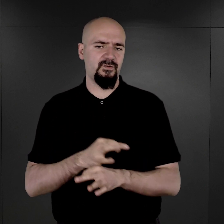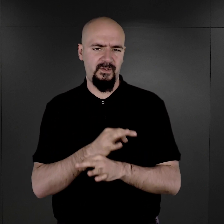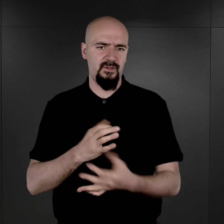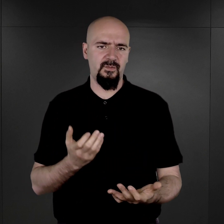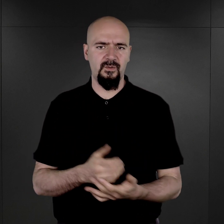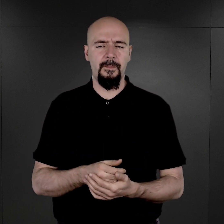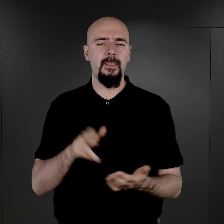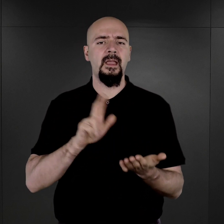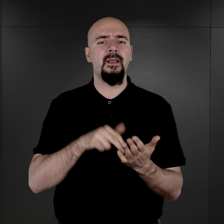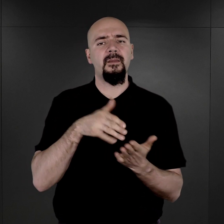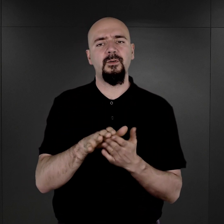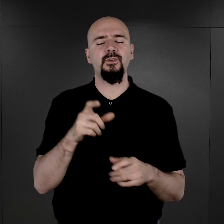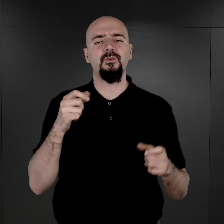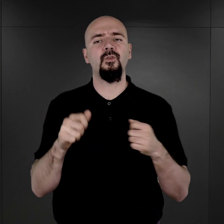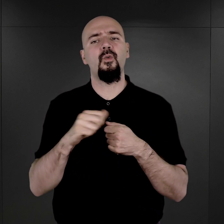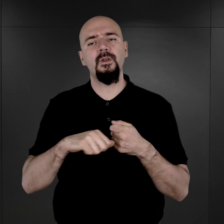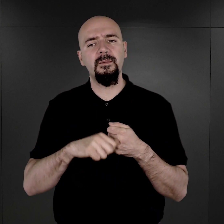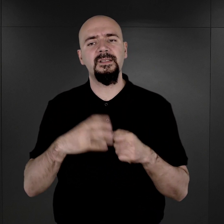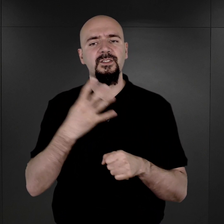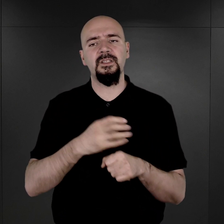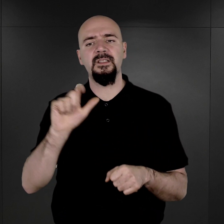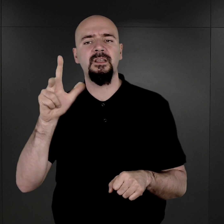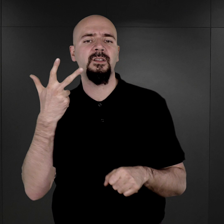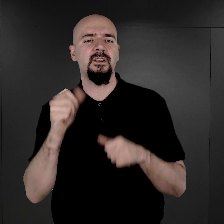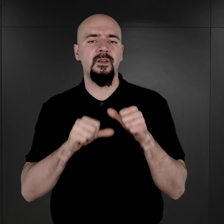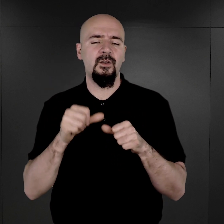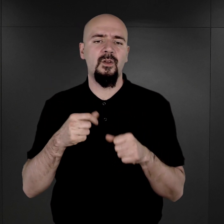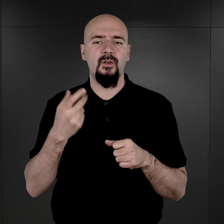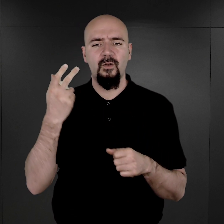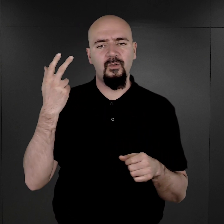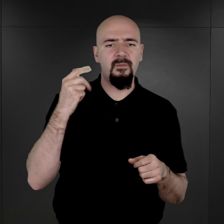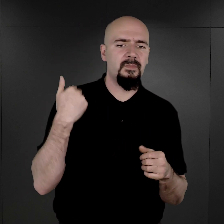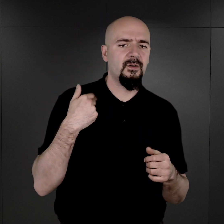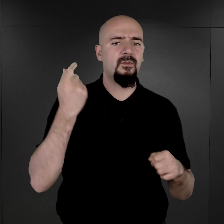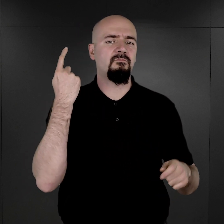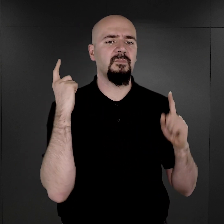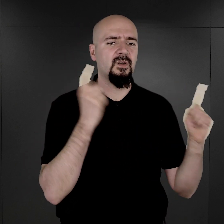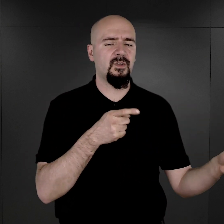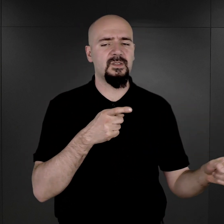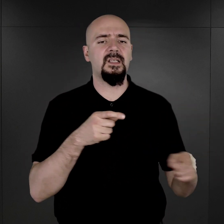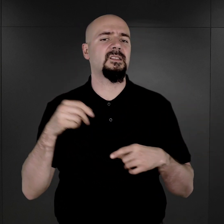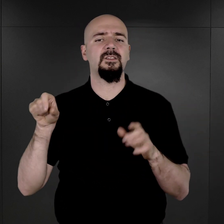Na początku lipca 1943 roku pojawił się rozkaz do komendantów obozów koncentracyjnych,